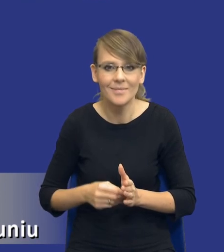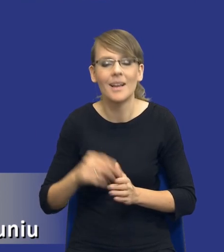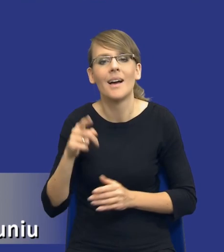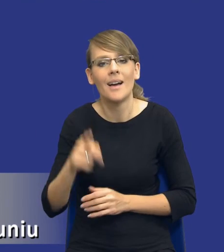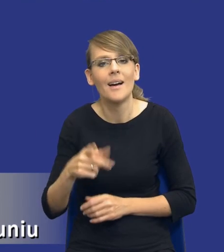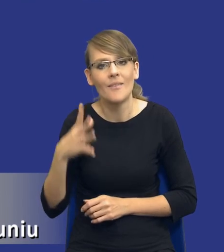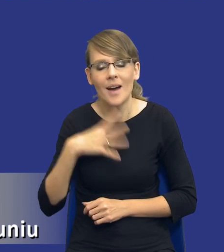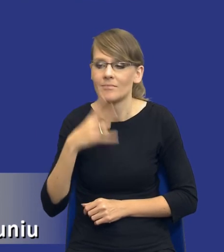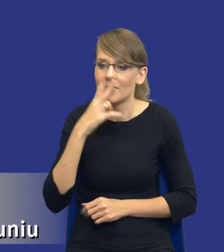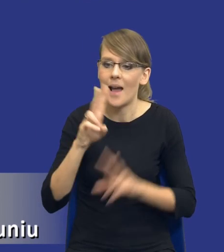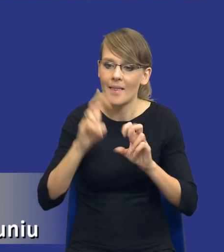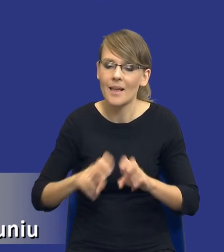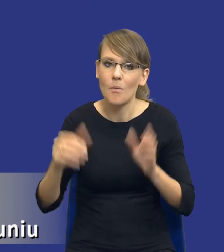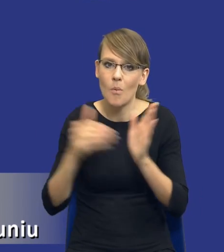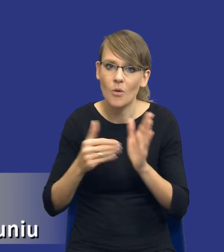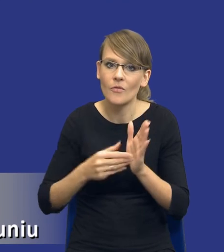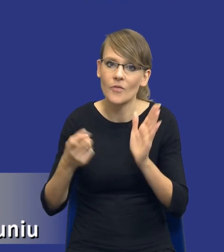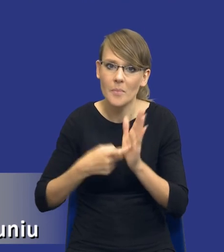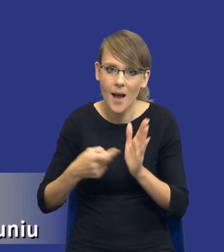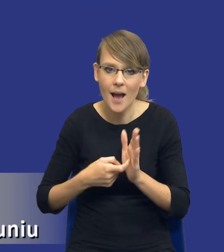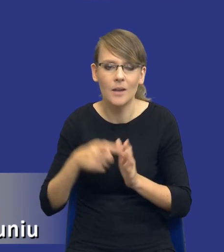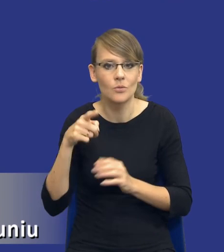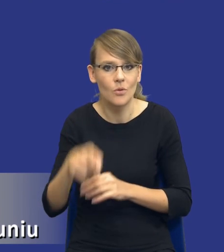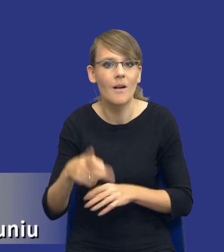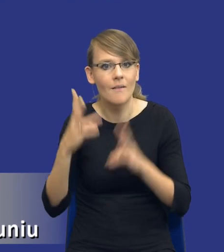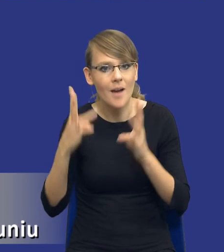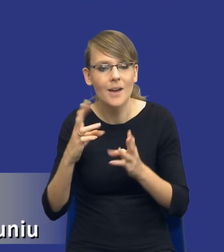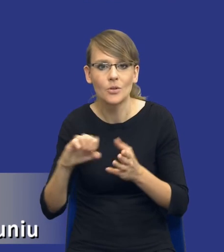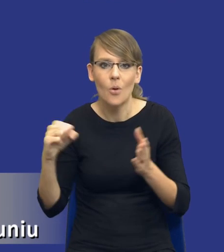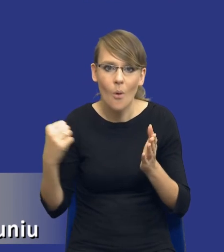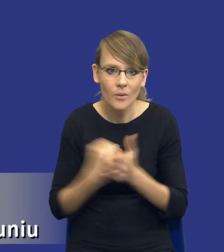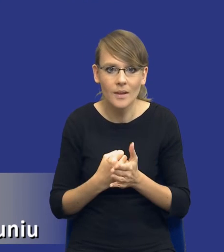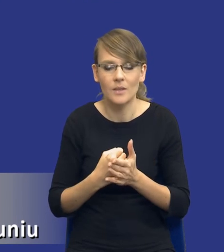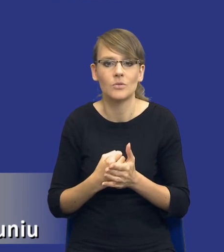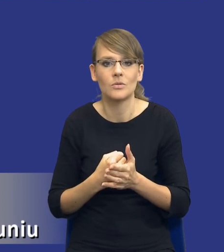tą analizę potrzeb i wymagań jako istotny i konieczny element procesu